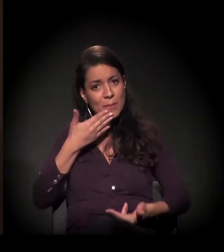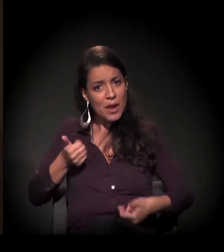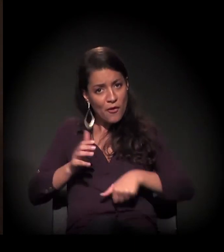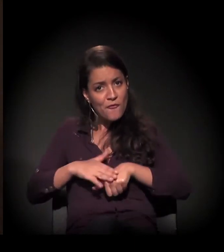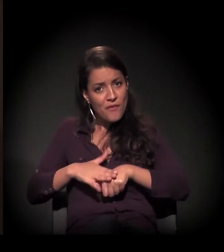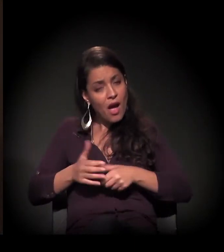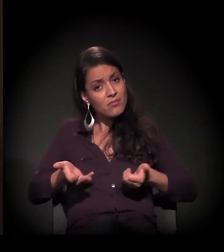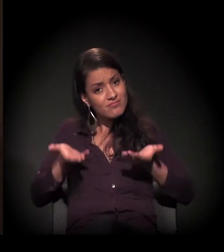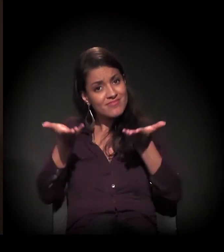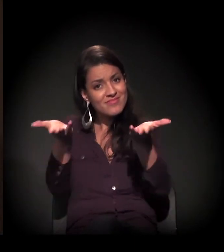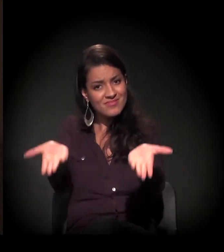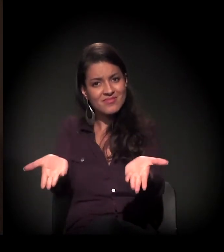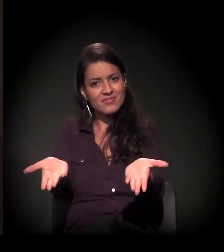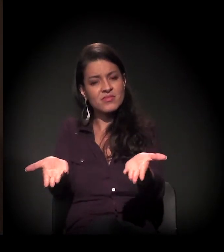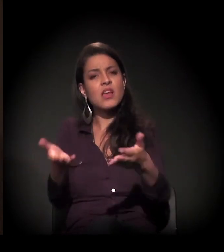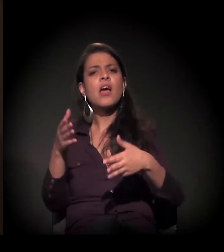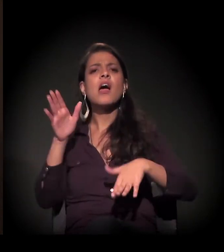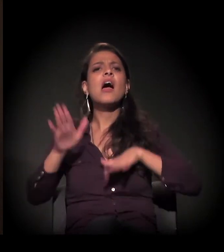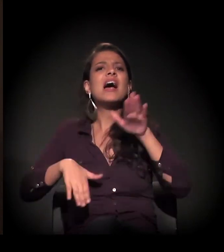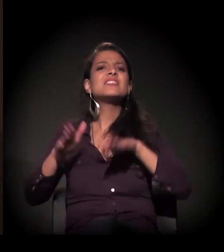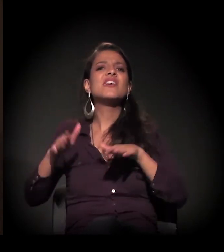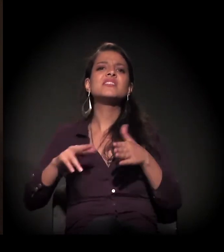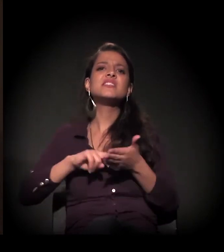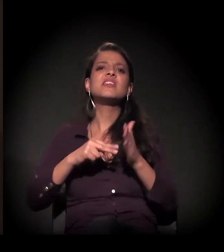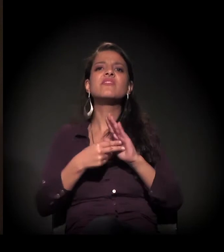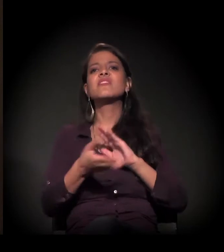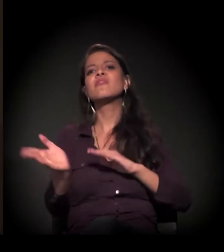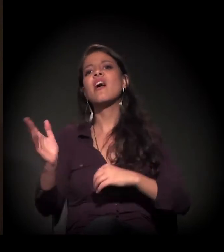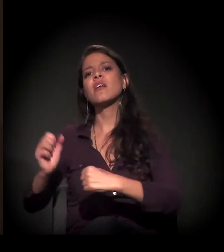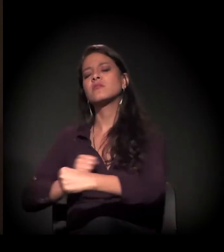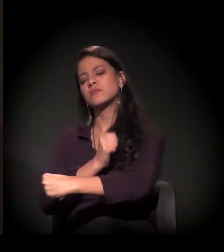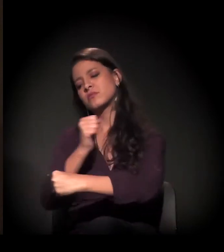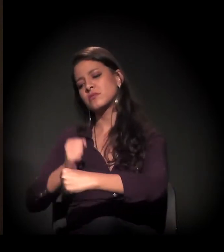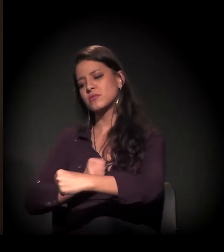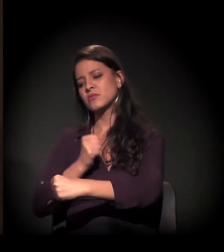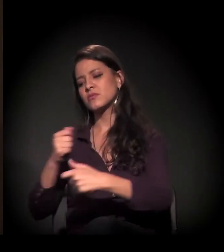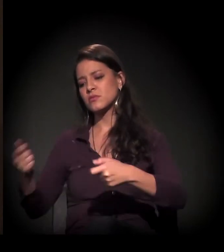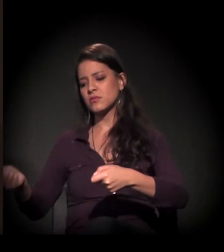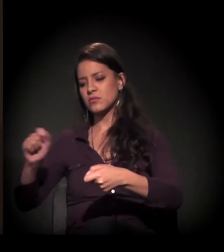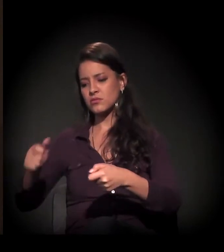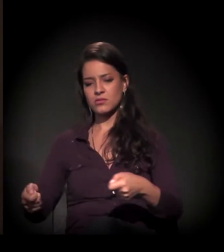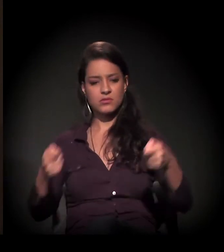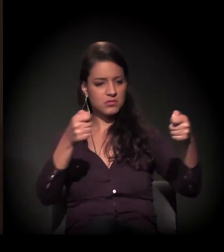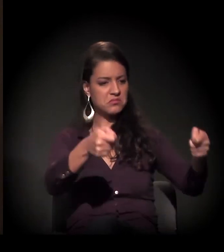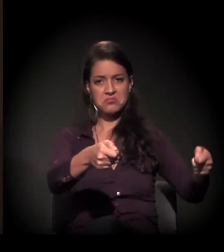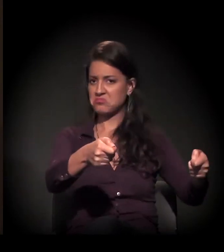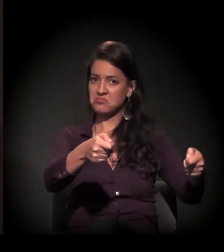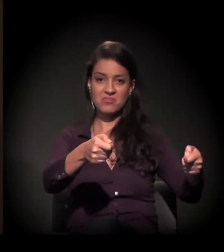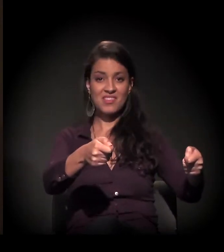Às vezes, esse melhor não é ir para a cozinha fazer a comida, não é servir à mesa,